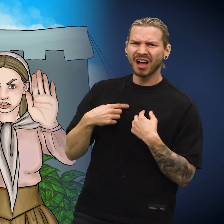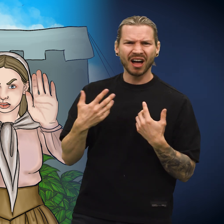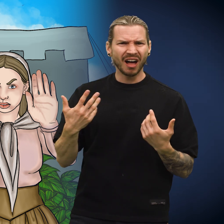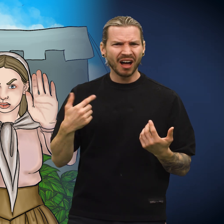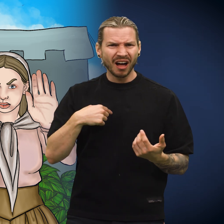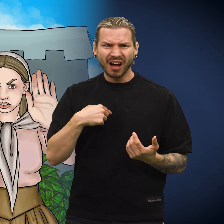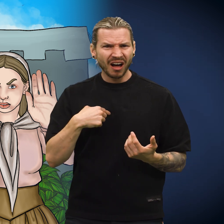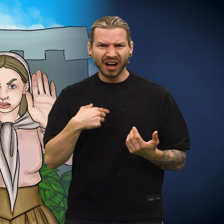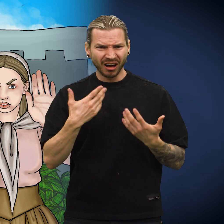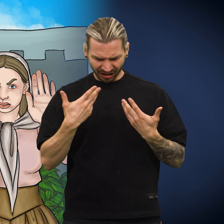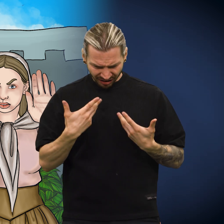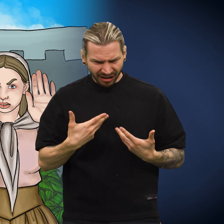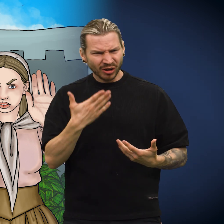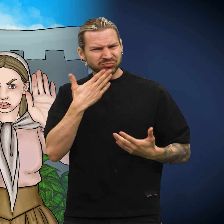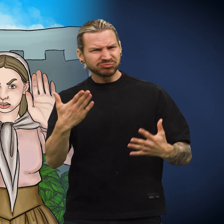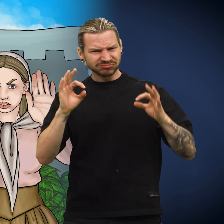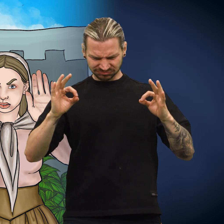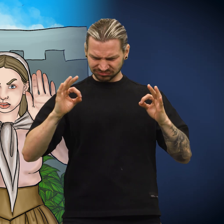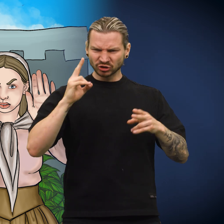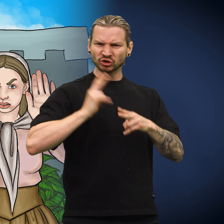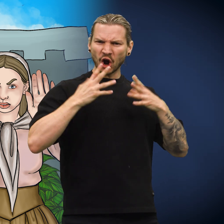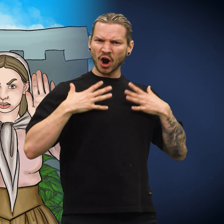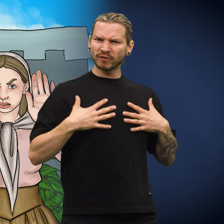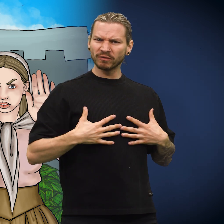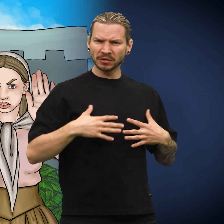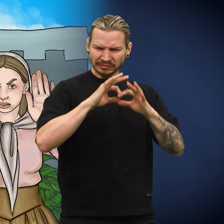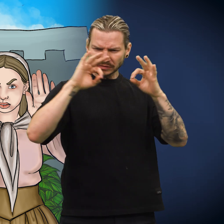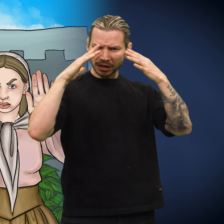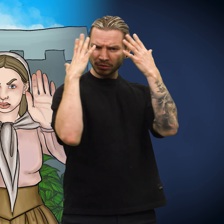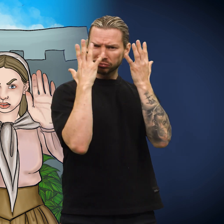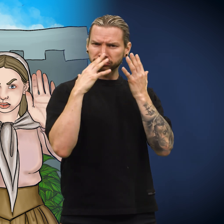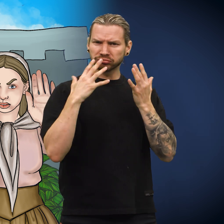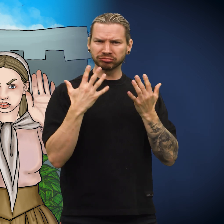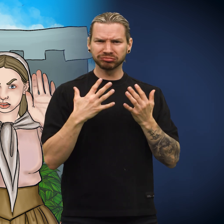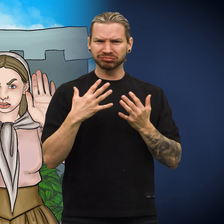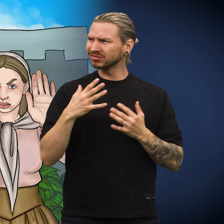«Jeg er jo av utmerket sølv og fint preget», sa skillingen.